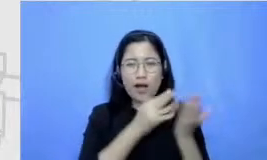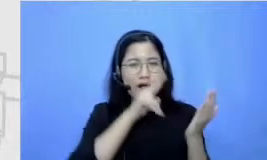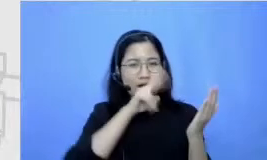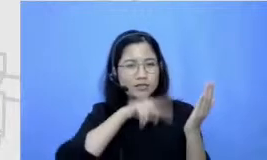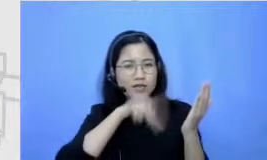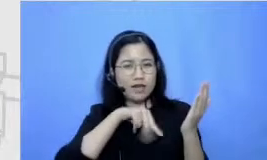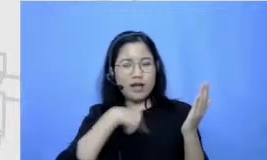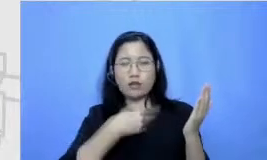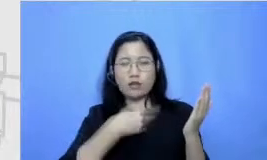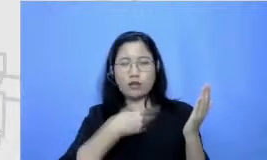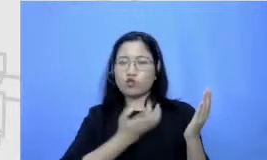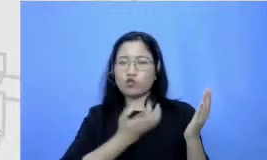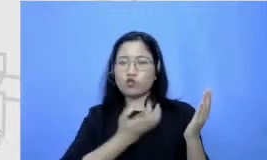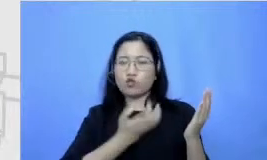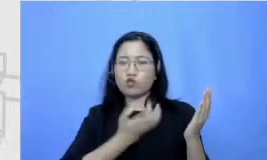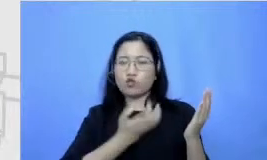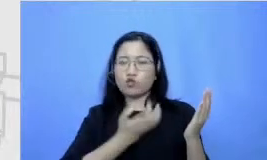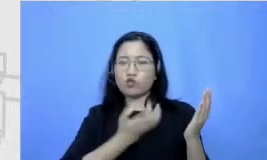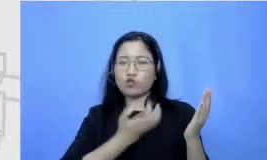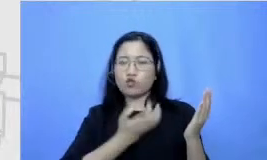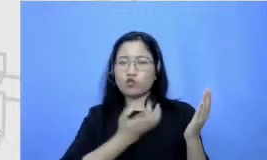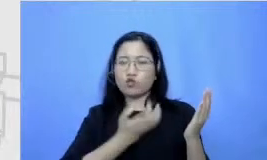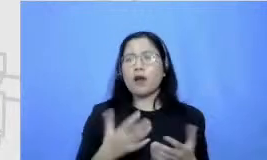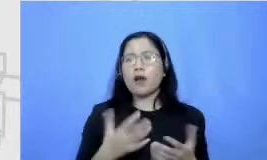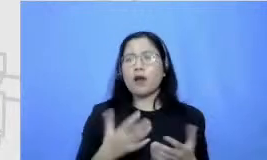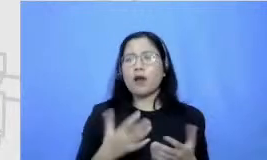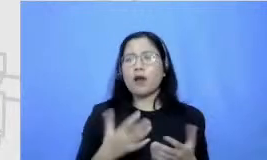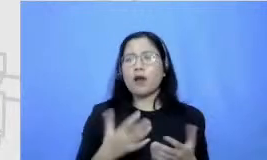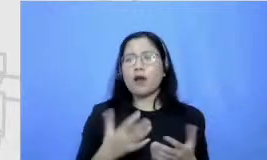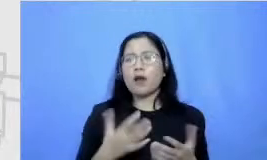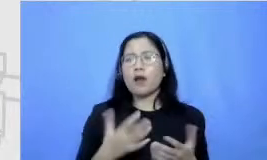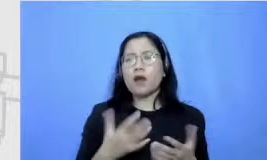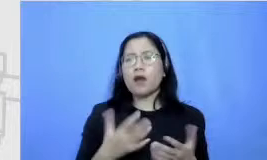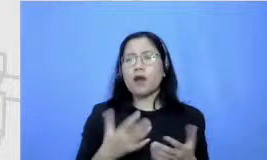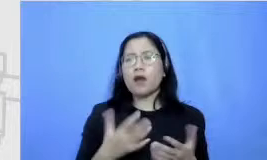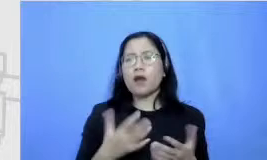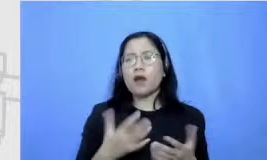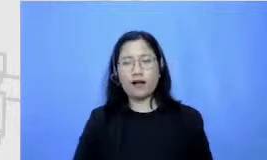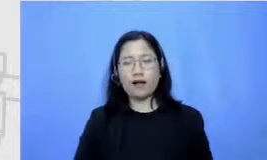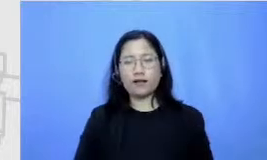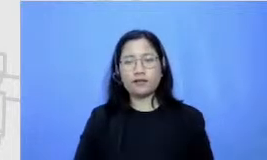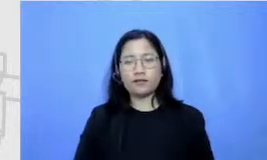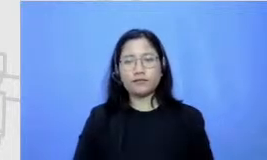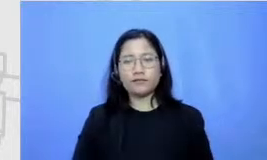dilihat sebagai beban tapi memang eh kesukaan gitu kecintaan dan lagi-lagi itu aku merasa itu juga